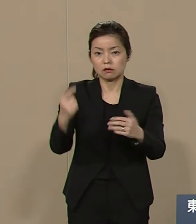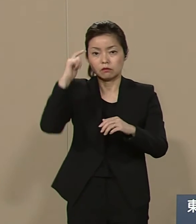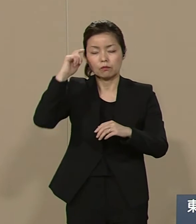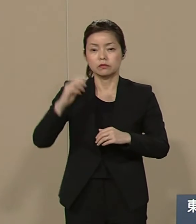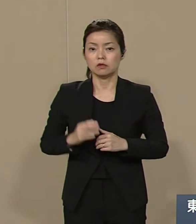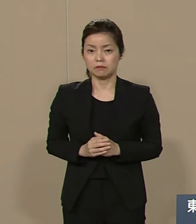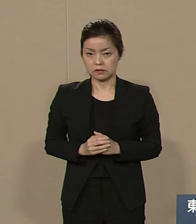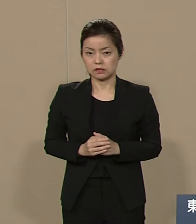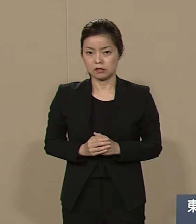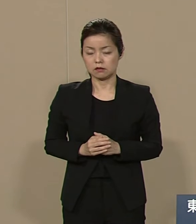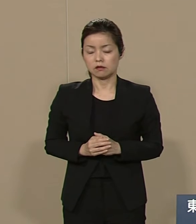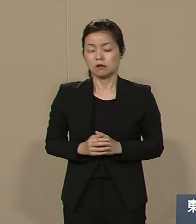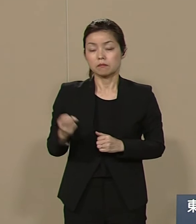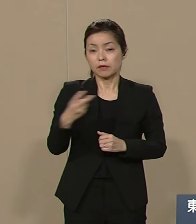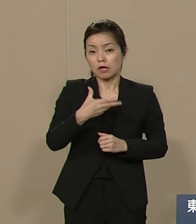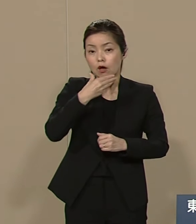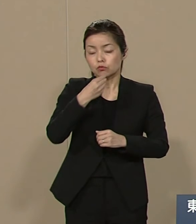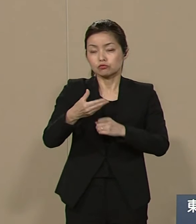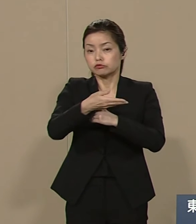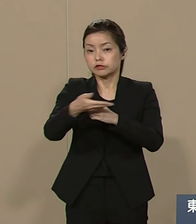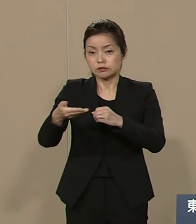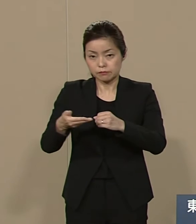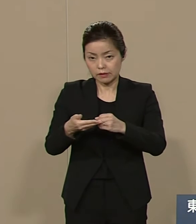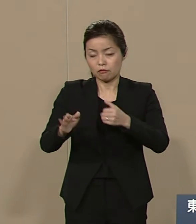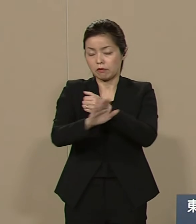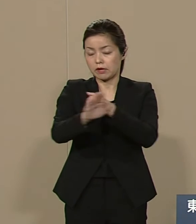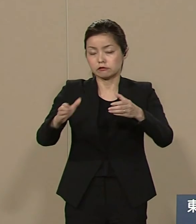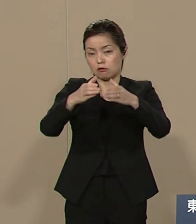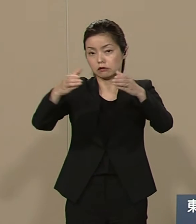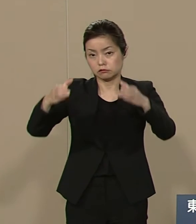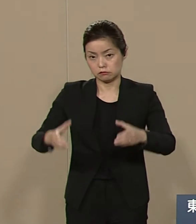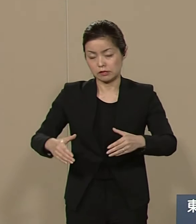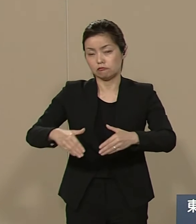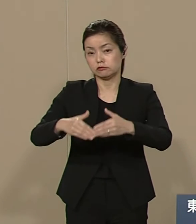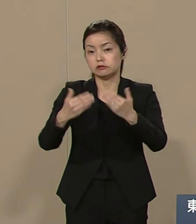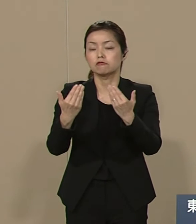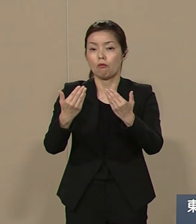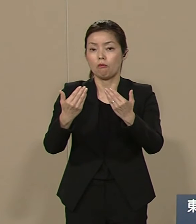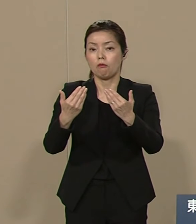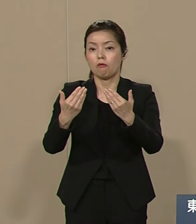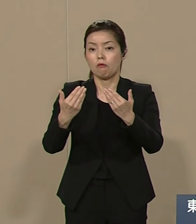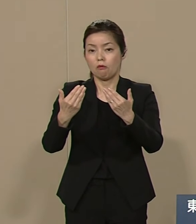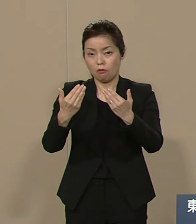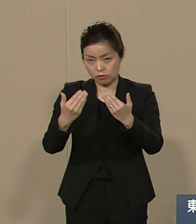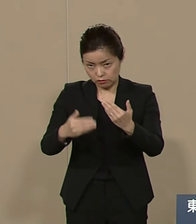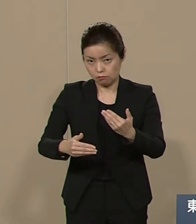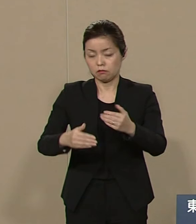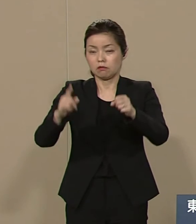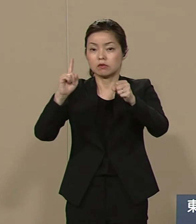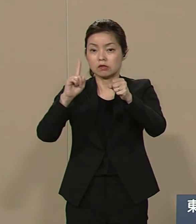福島の原発事故の復興に向けて 首都は東京から 福島へ移設して